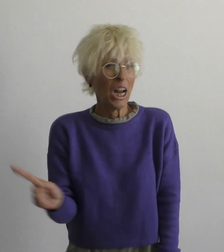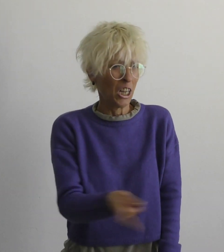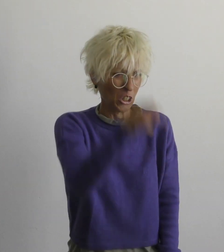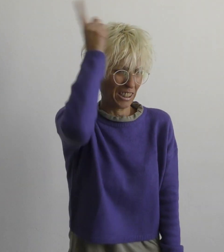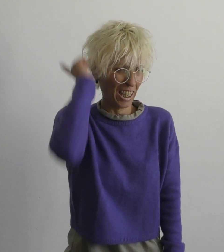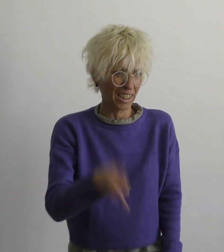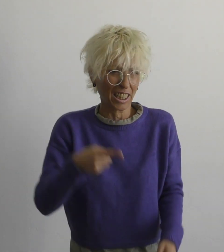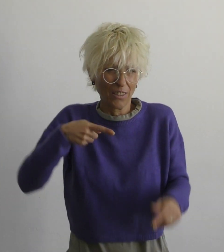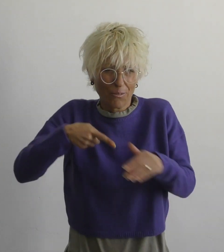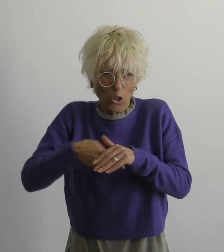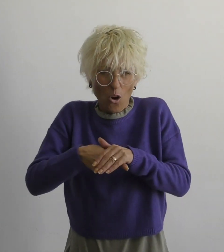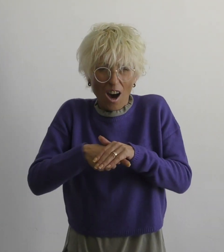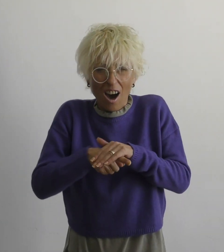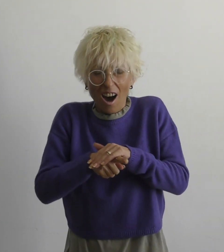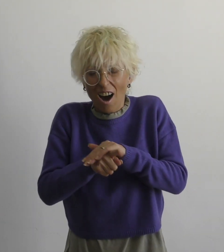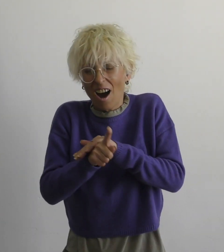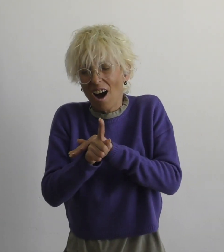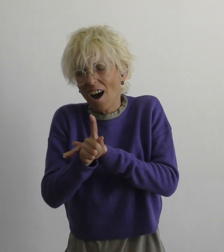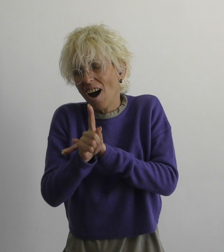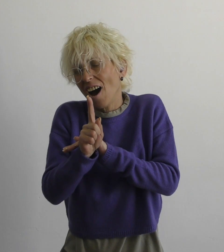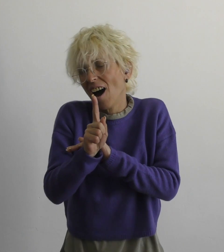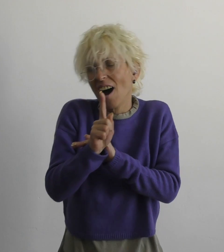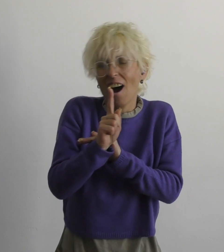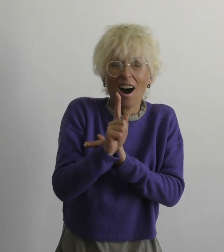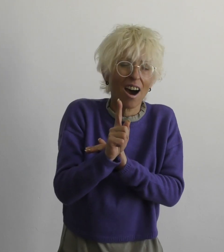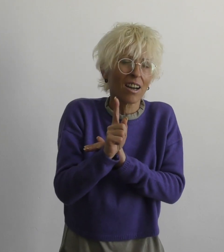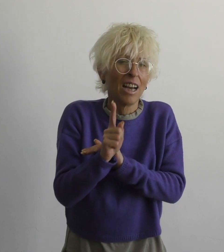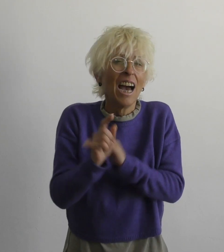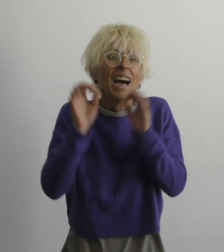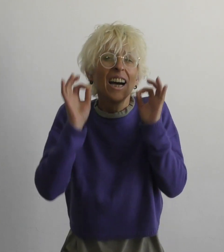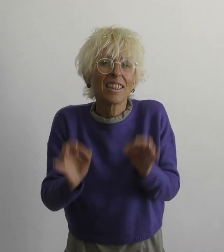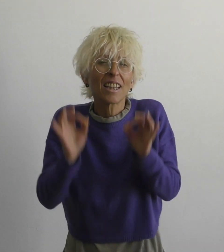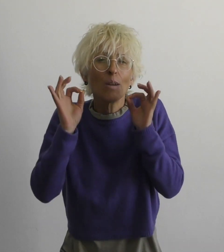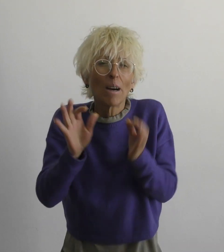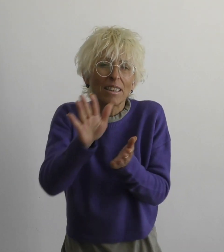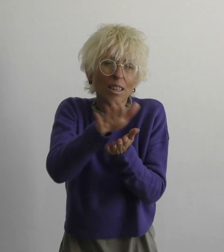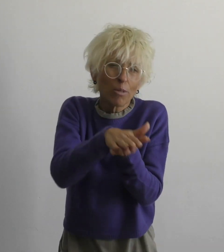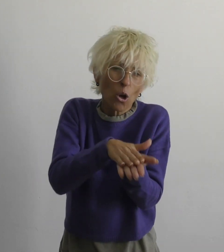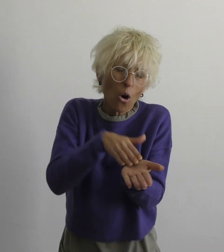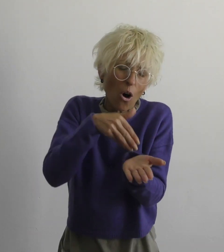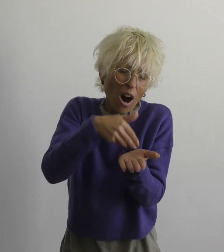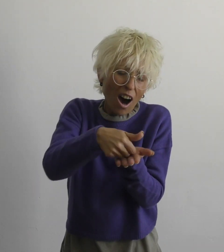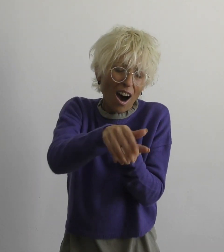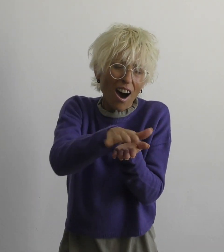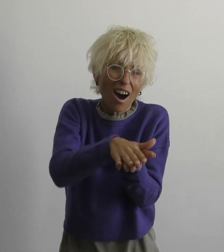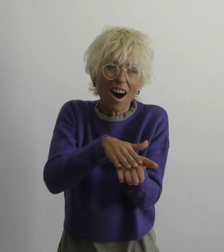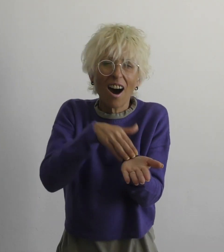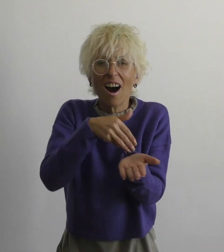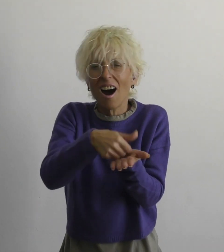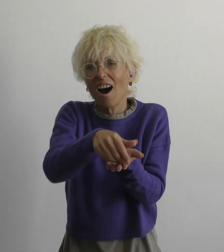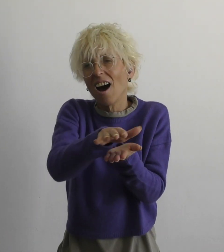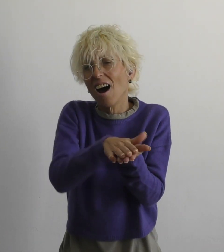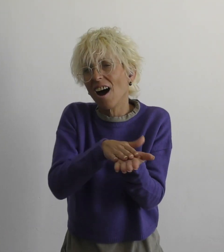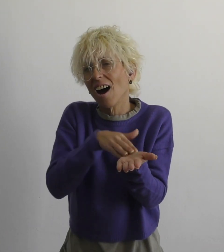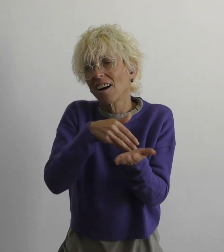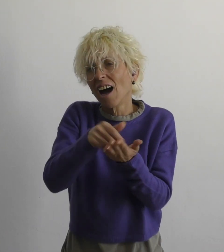нет необходимости бежать правду смазать